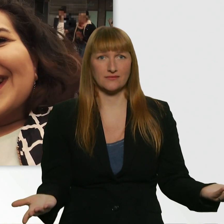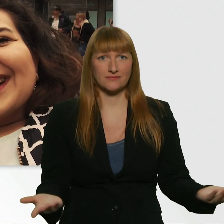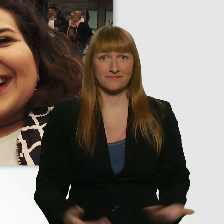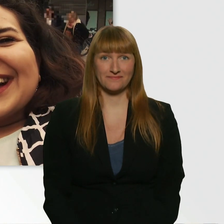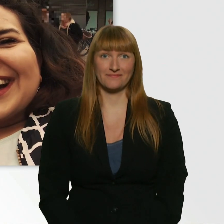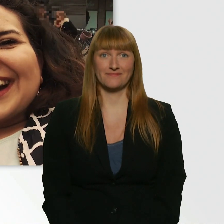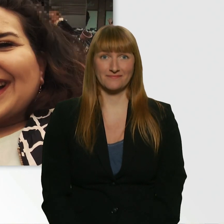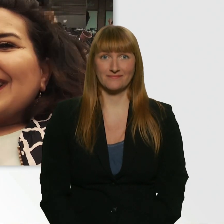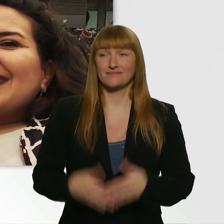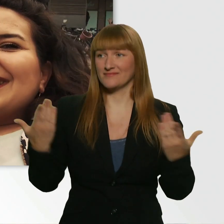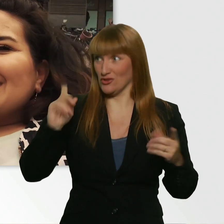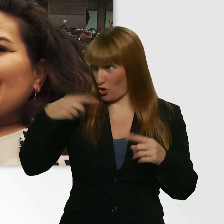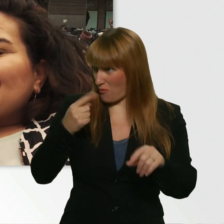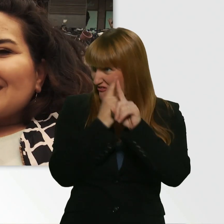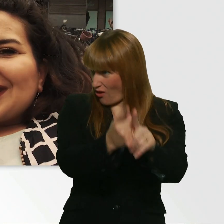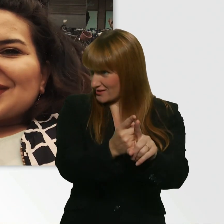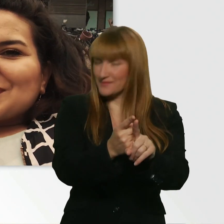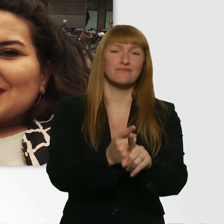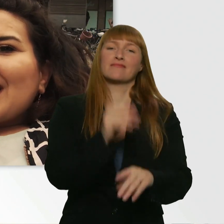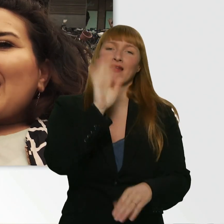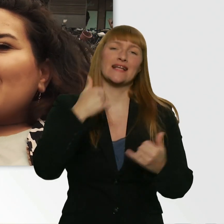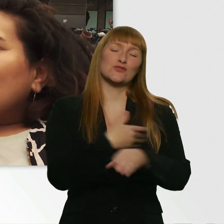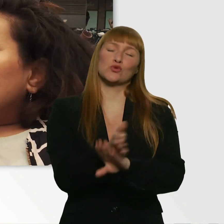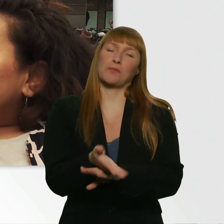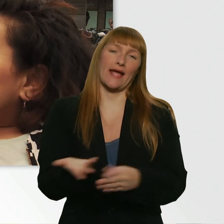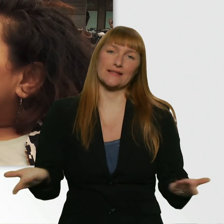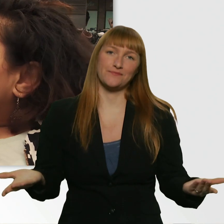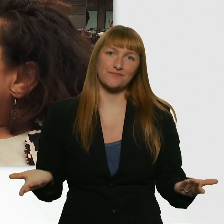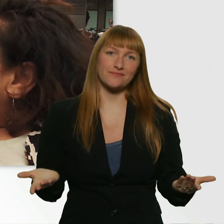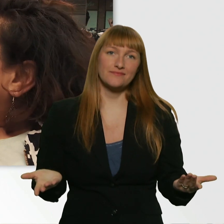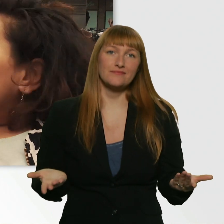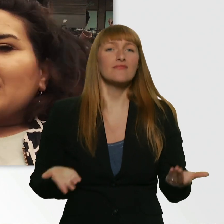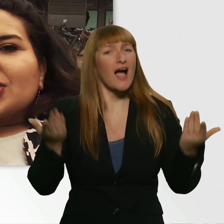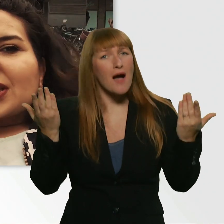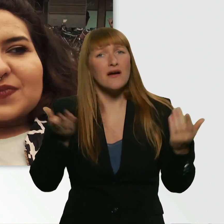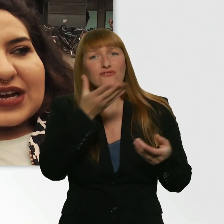Soll ich noch mal hinterher? - Nee. Ich glaube, jetzt ist auch zu spät. Aber wie schön, dass es so geile Menschen gibt.